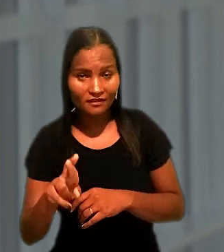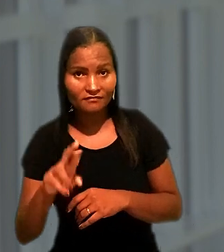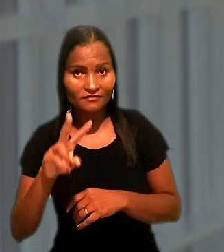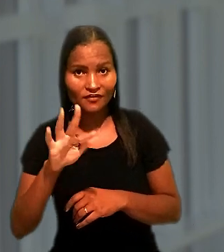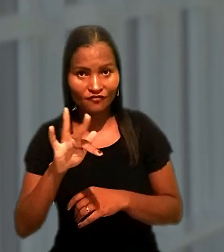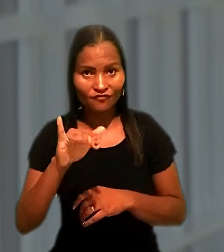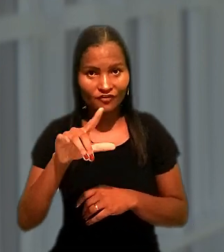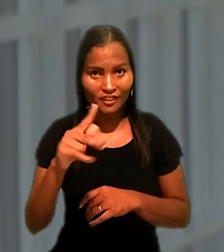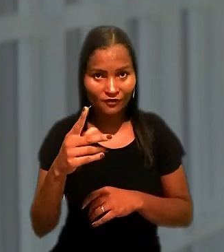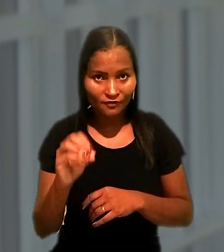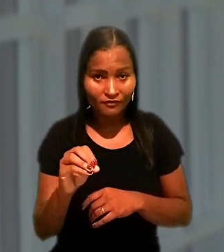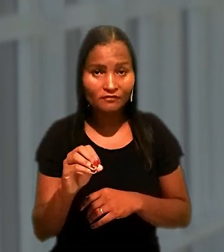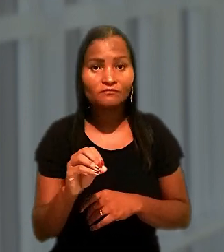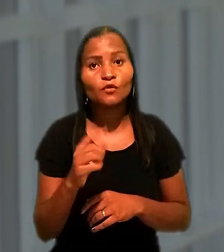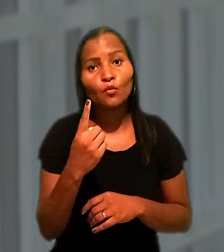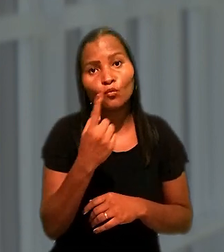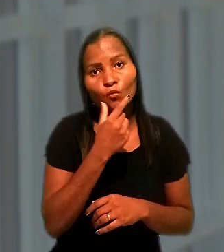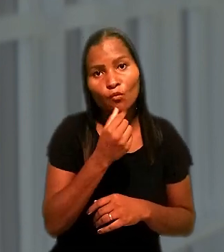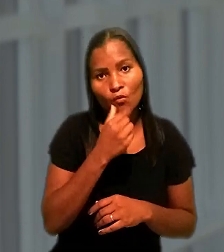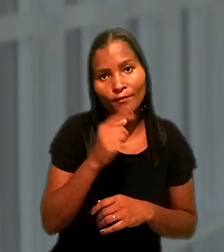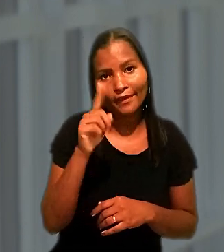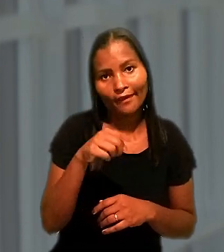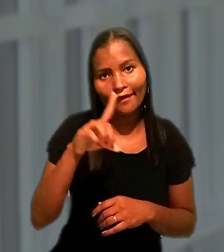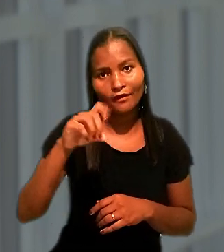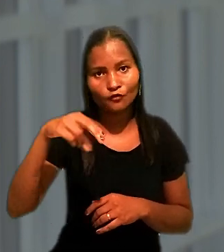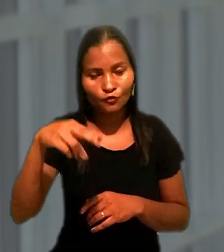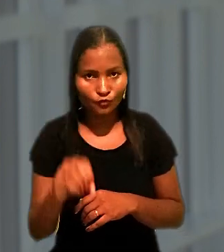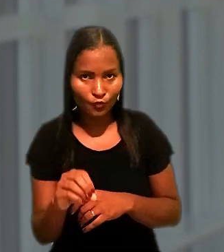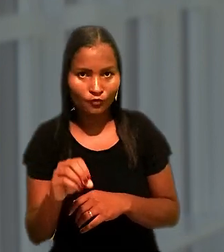um dos donos da antiga VASP, que deixou de operar no país em 2005.